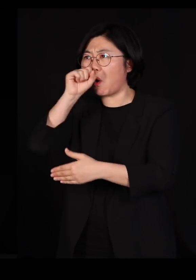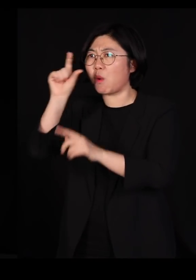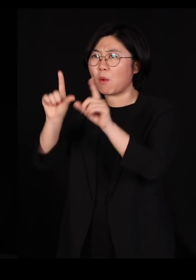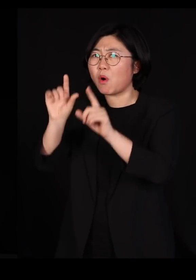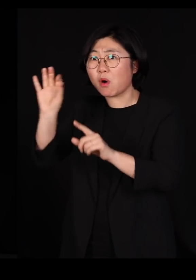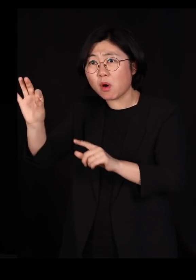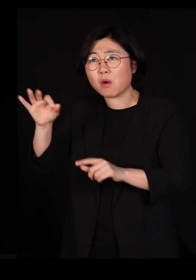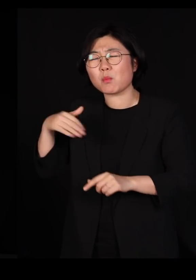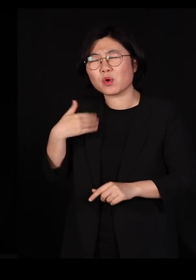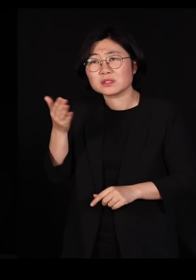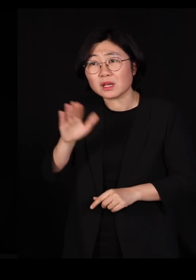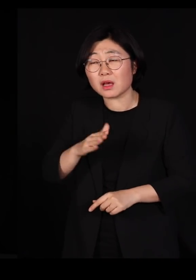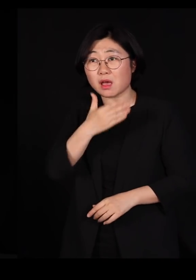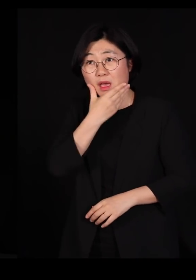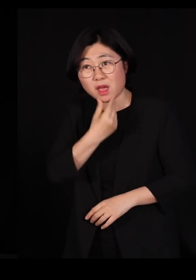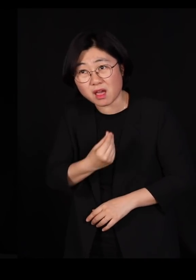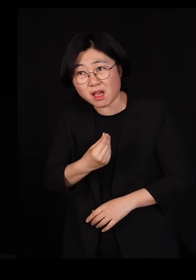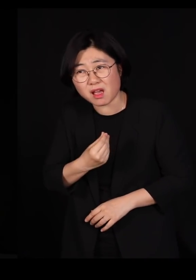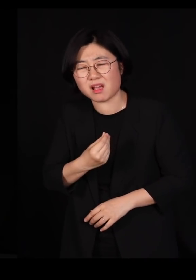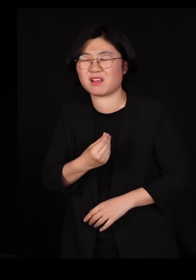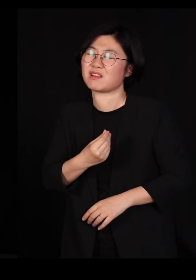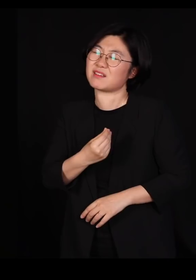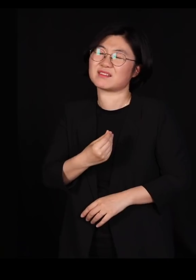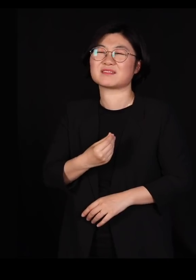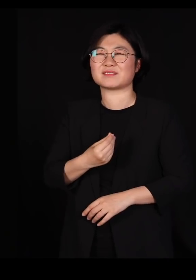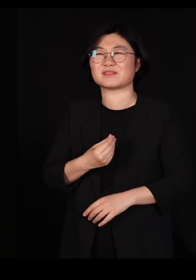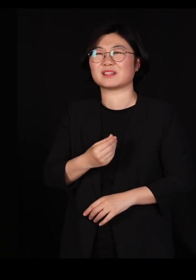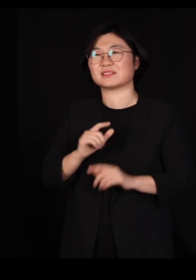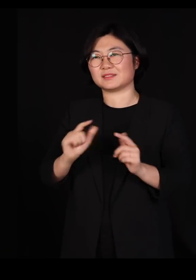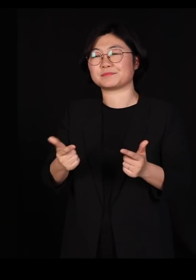저런 사회가 결코 행복한 사회가 아니고 가장 중요한 건